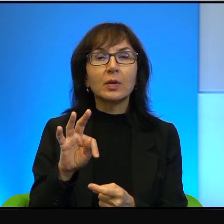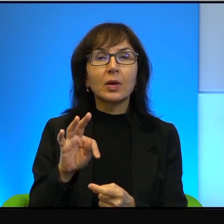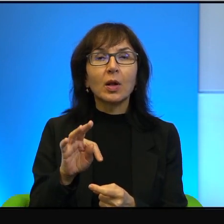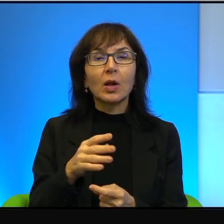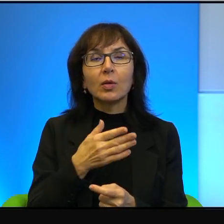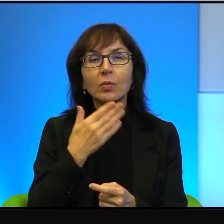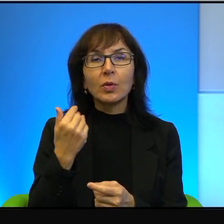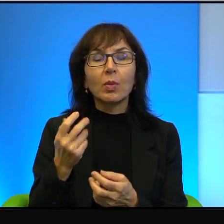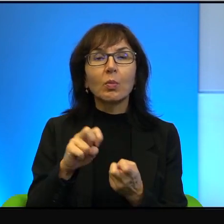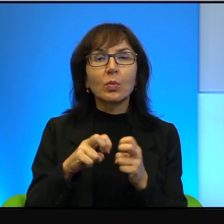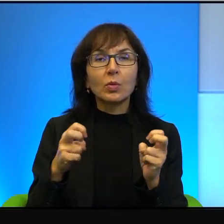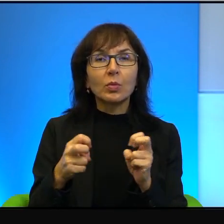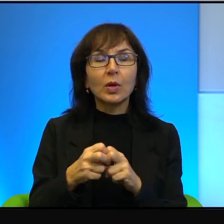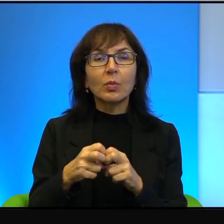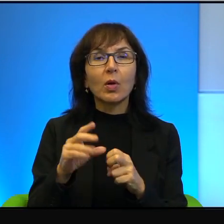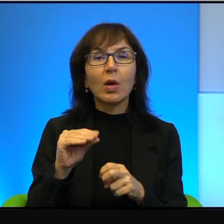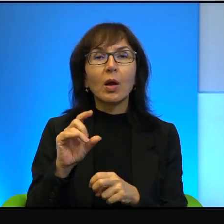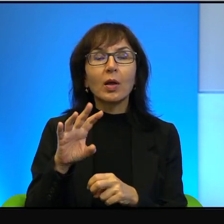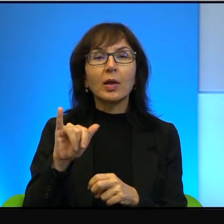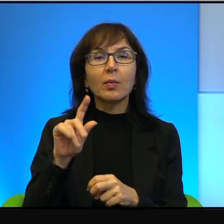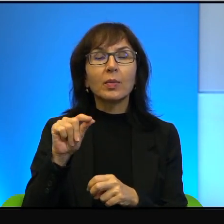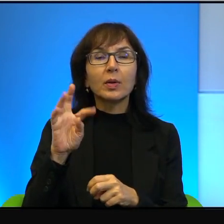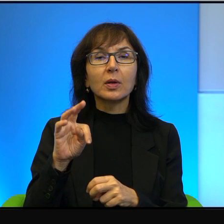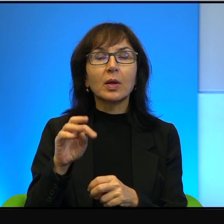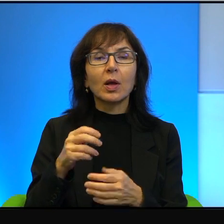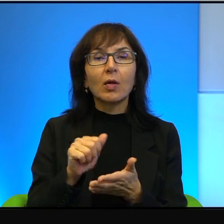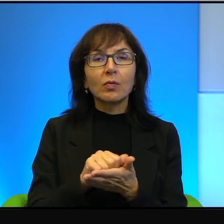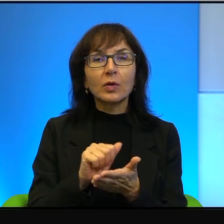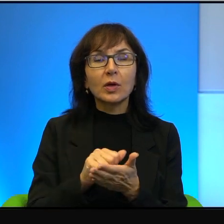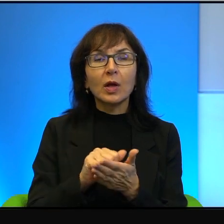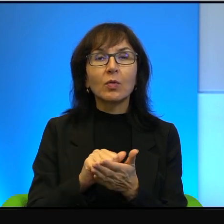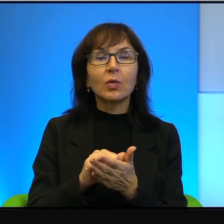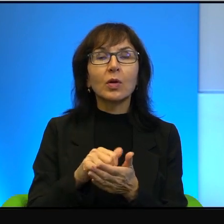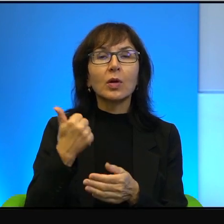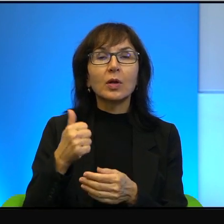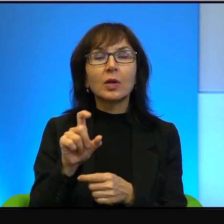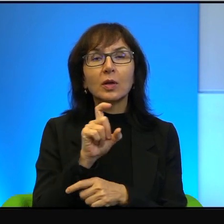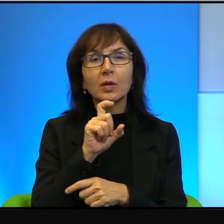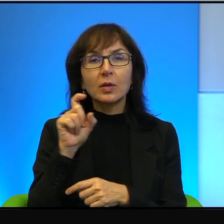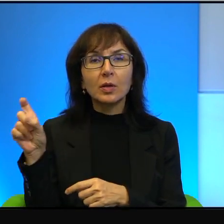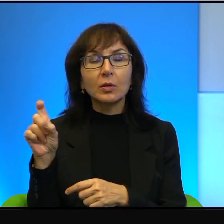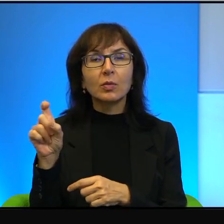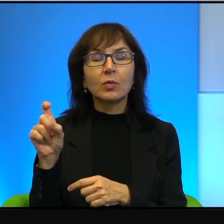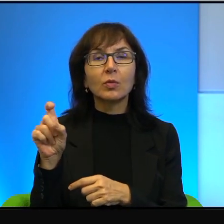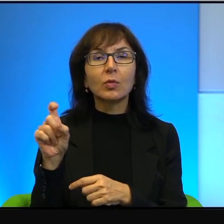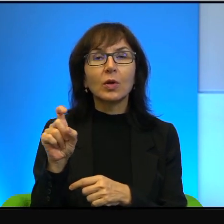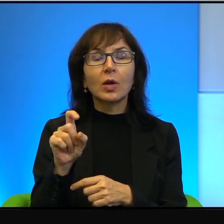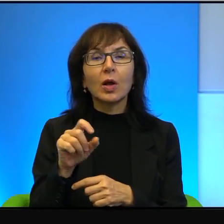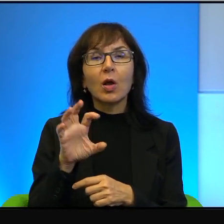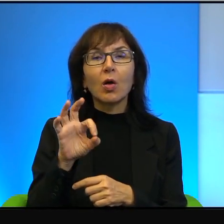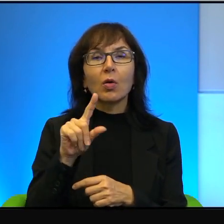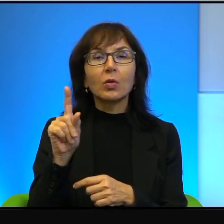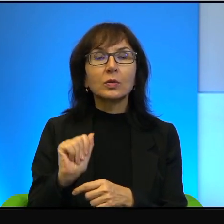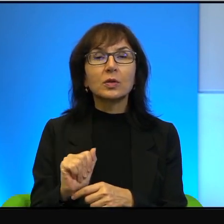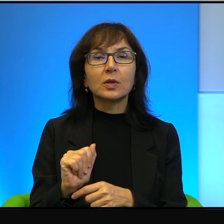problemu, w Egipcie wydano jeden tytuł pióra Amosa Oza. I żeby, no tak,